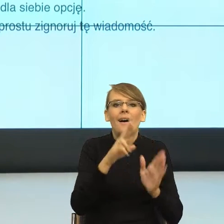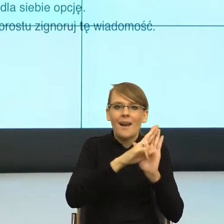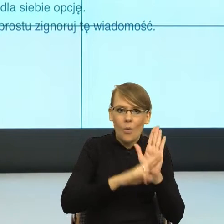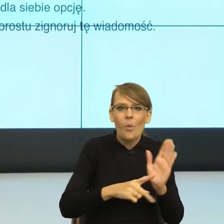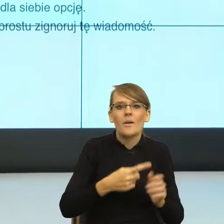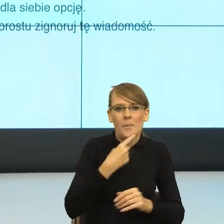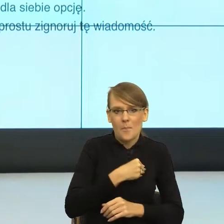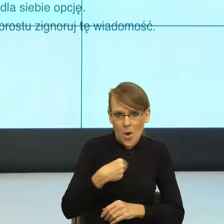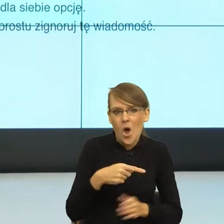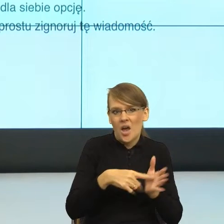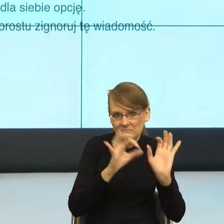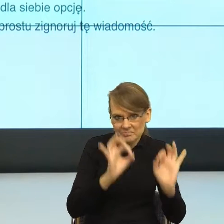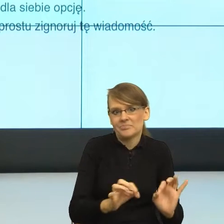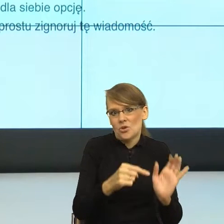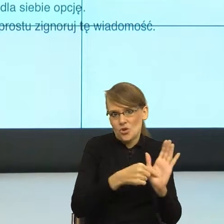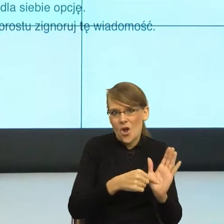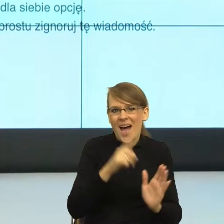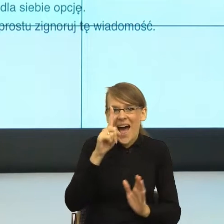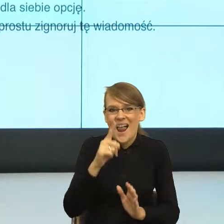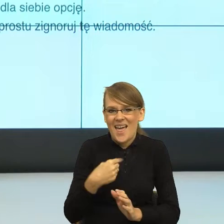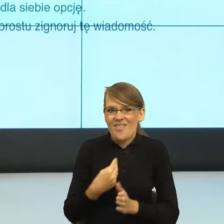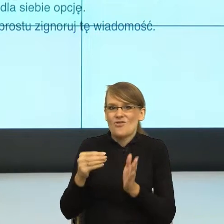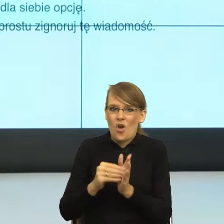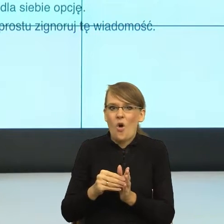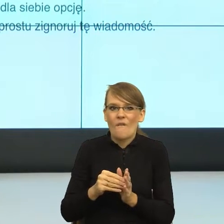dystans, niż mianownik. Ten mianownik powoli wchodzi do